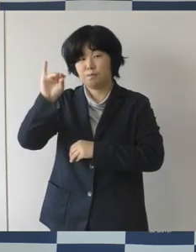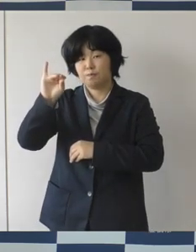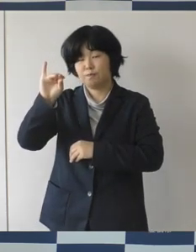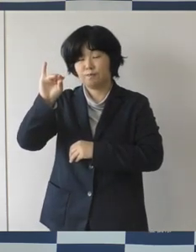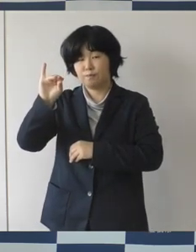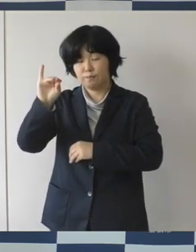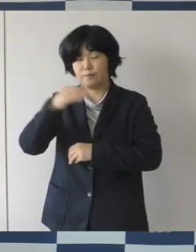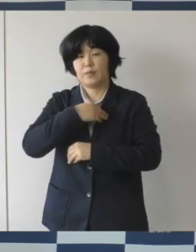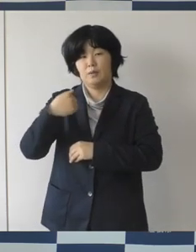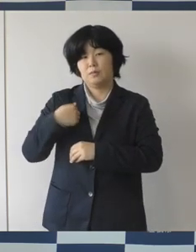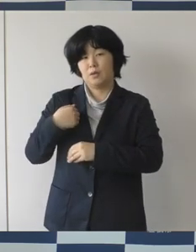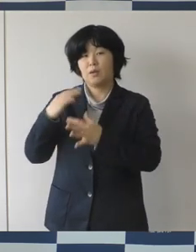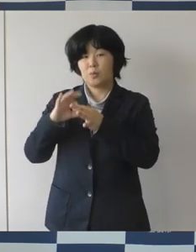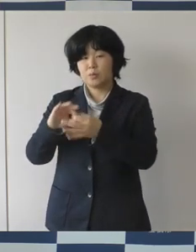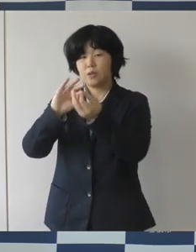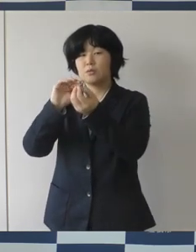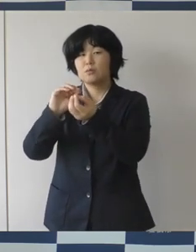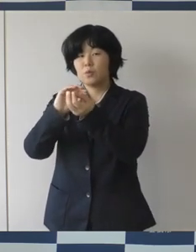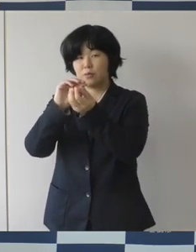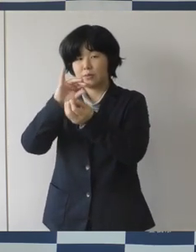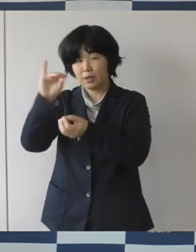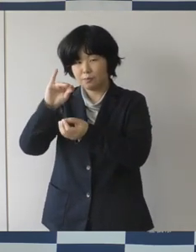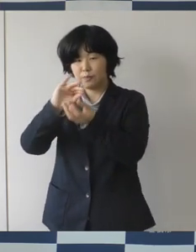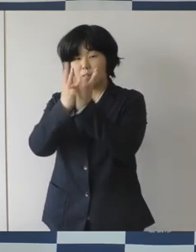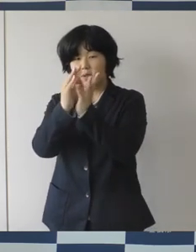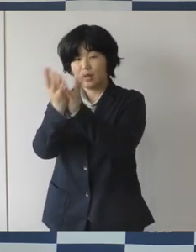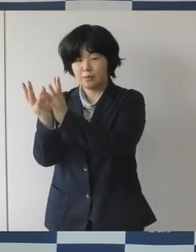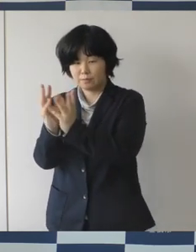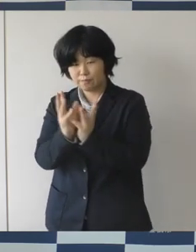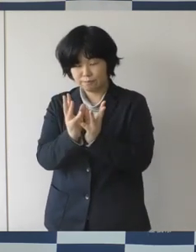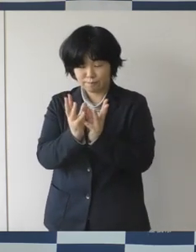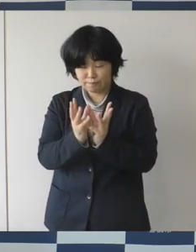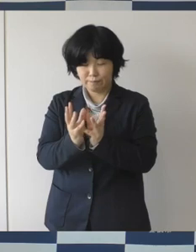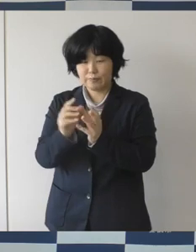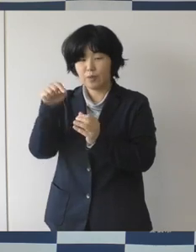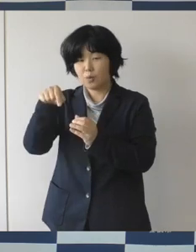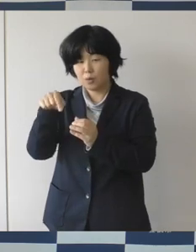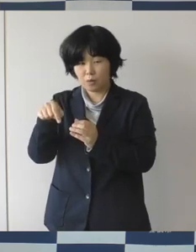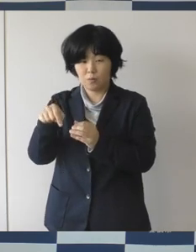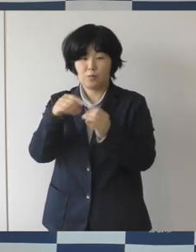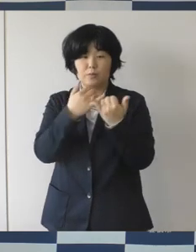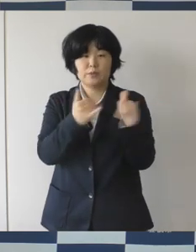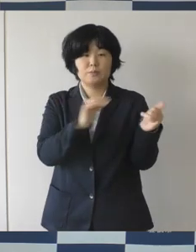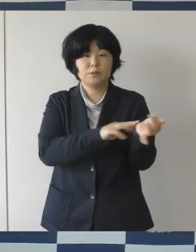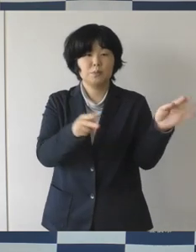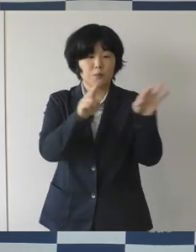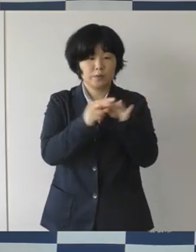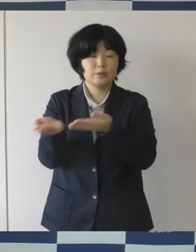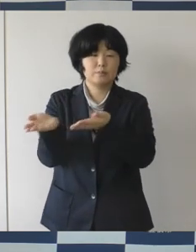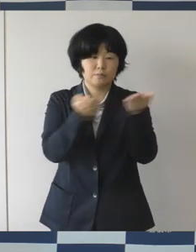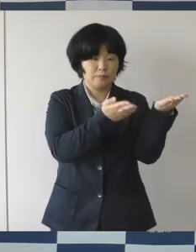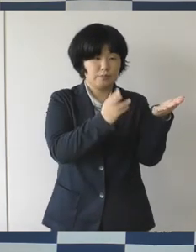オブジェにして豊橋市民病院に、お届けをするということであります。